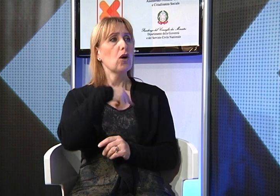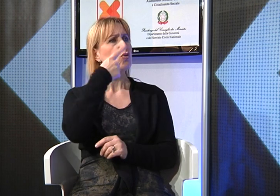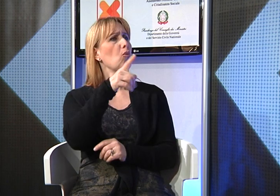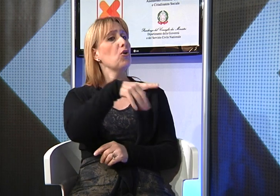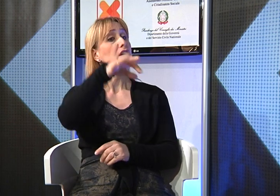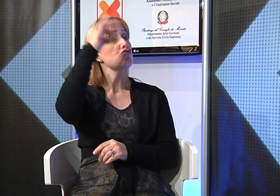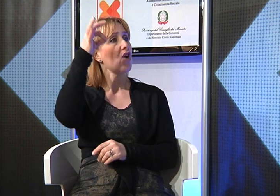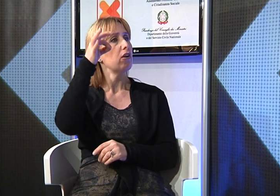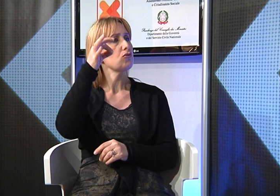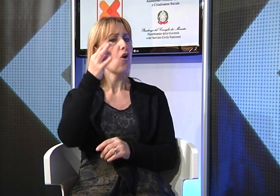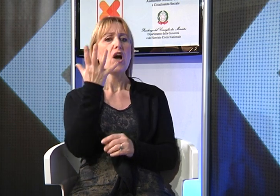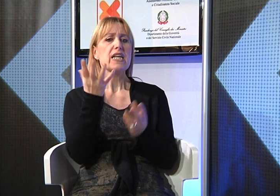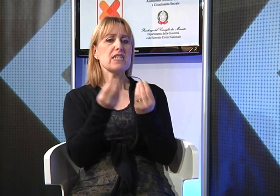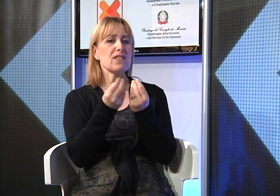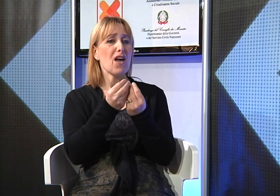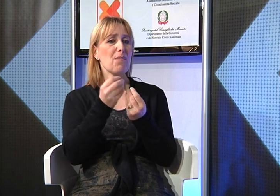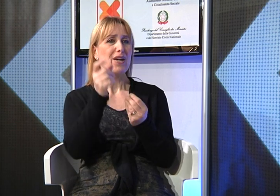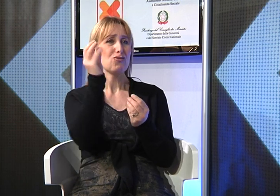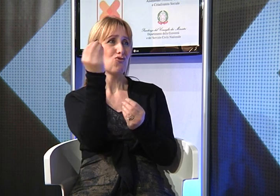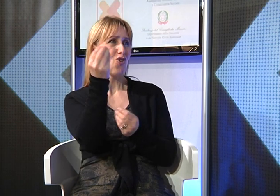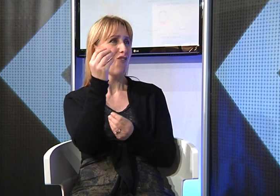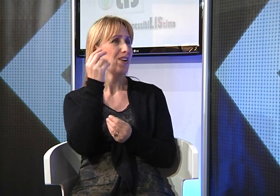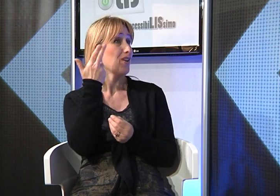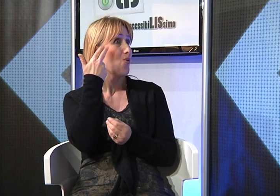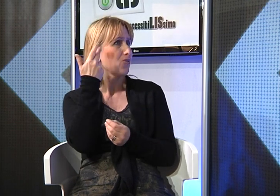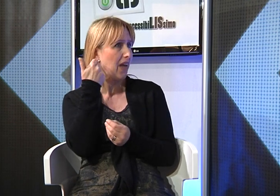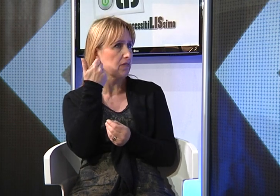Manuela fino alle scuole elementari ha frequentato l'istituto speciale per sordi di Manduria,